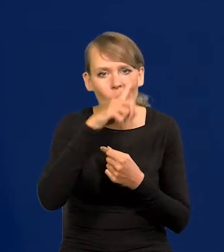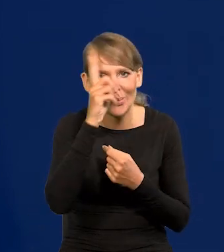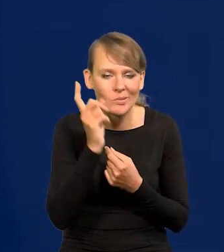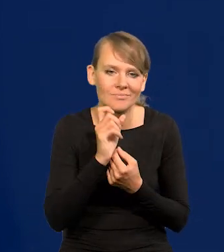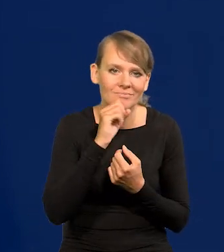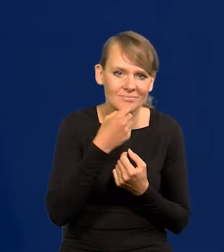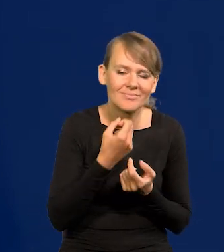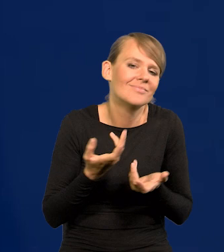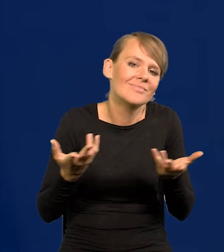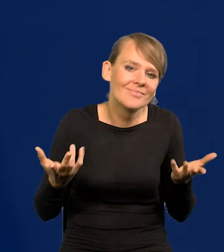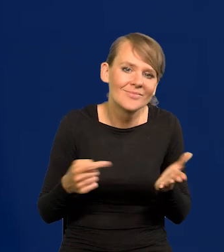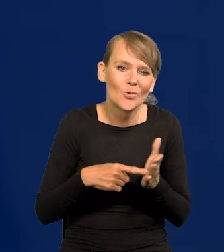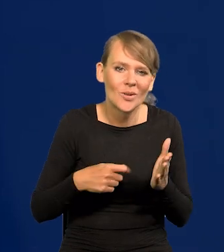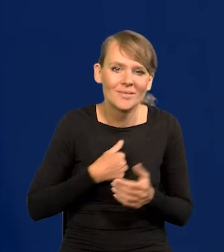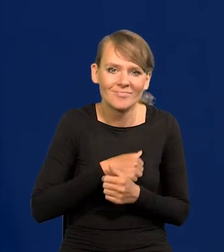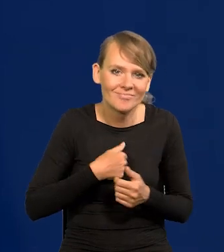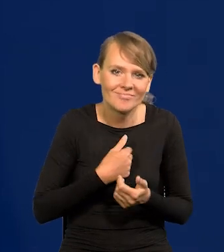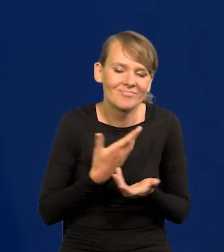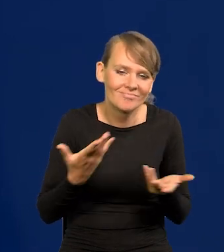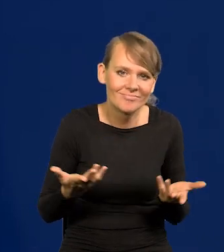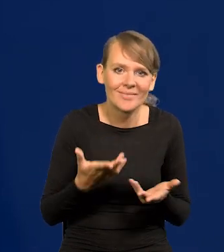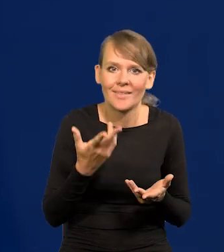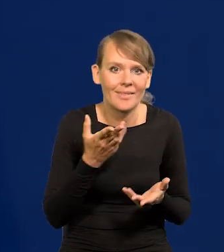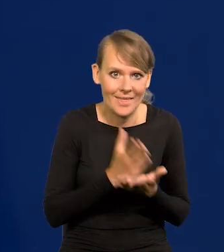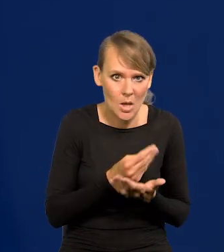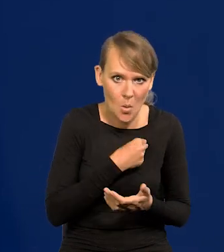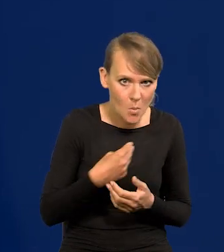Niestety jakoś tak jest, że nie tylko w naszej cywilizacji,